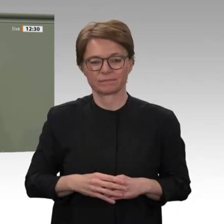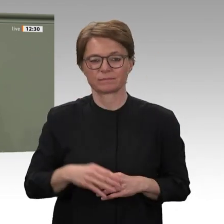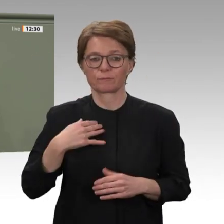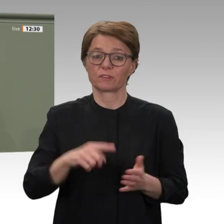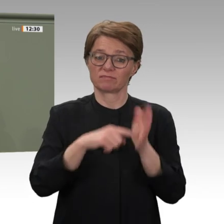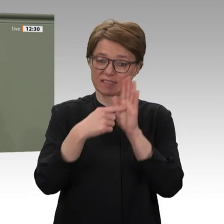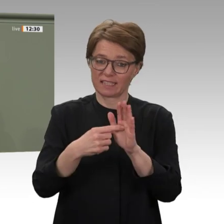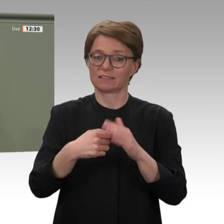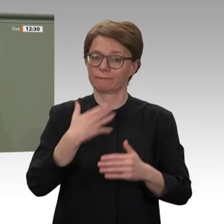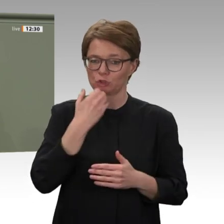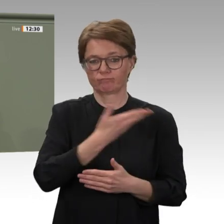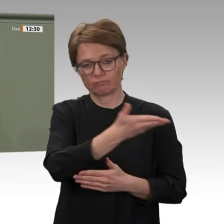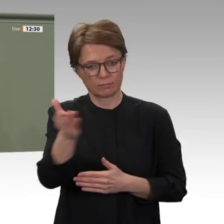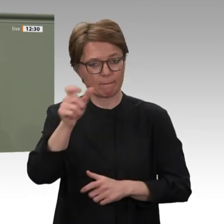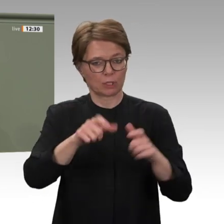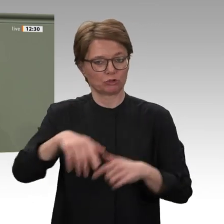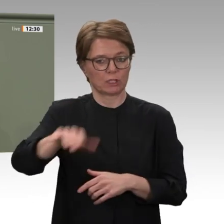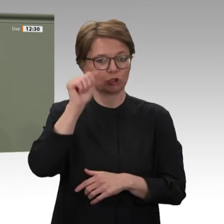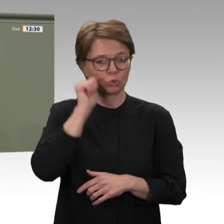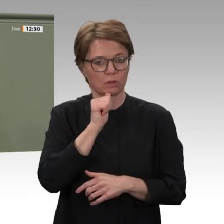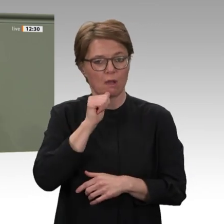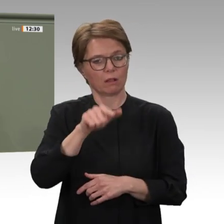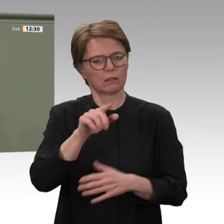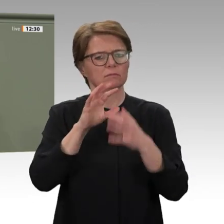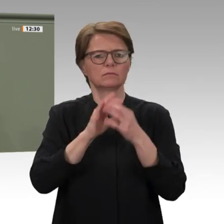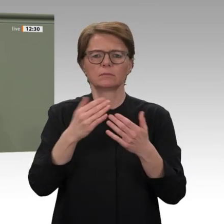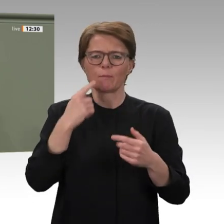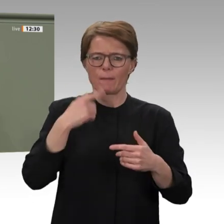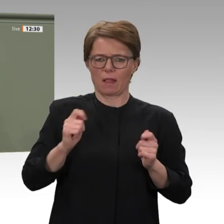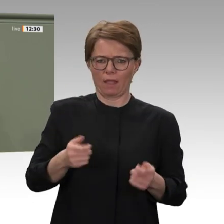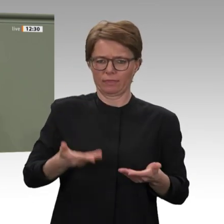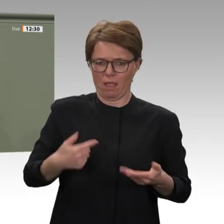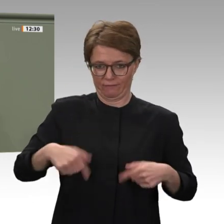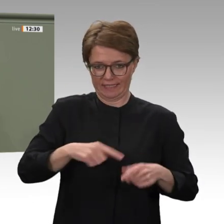dass wir über militärische Einsätze hinaus Verantwortung übernehmen. Und wir zeigen,